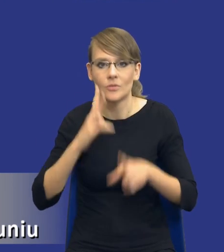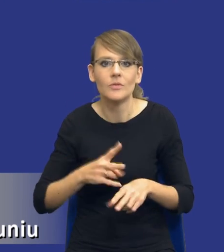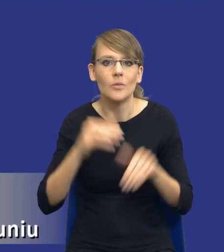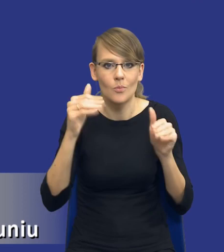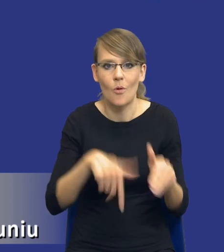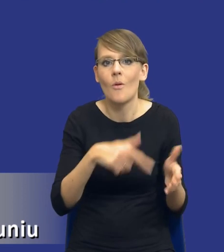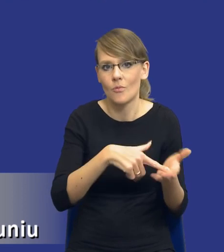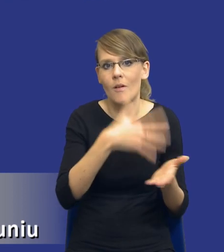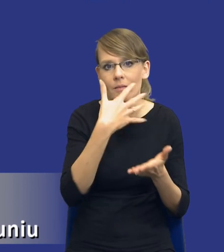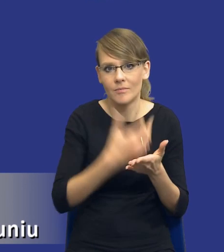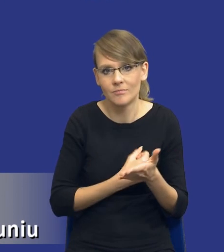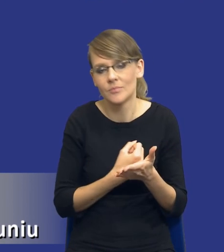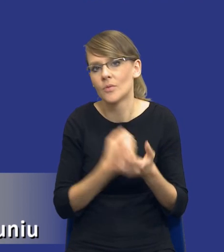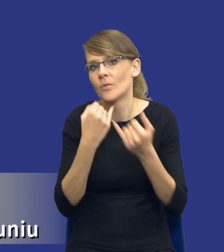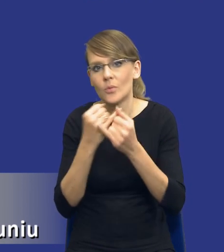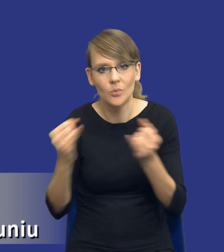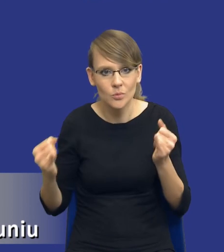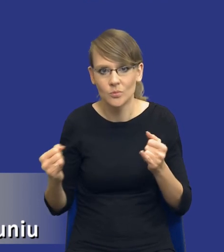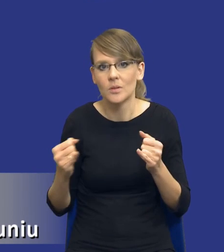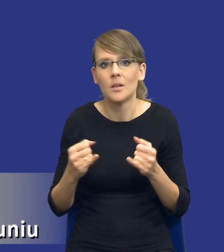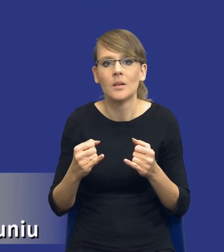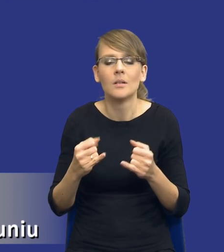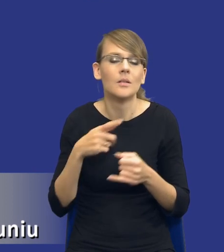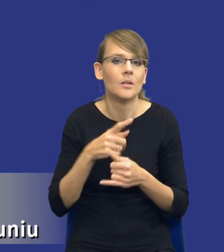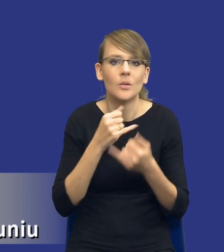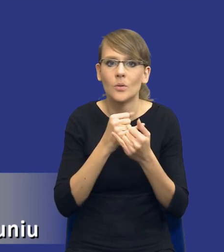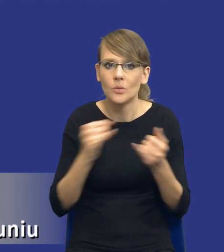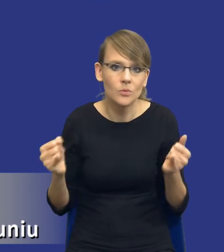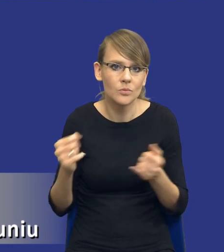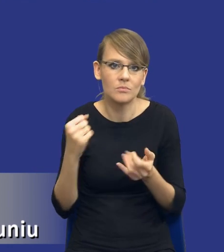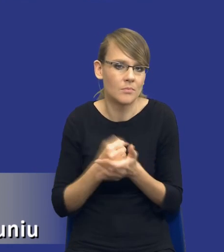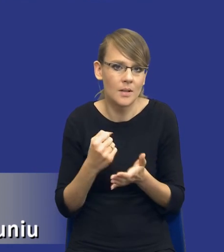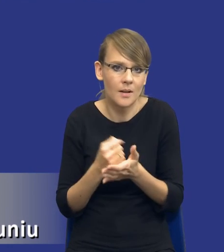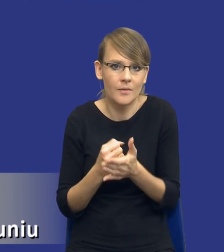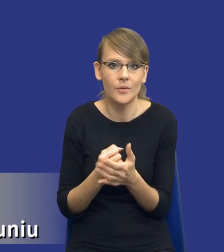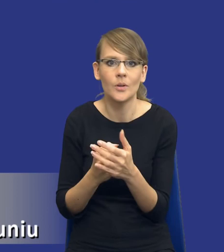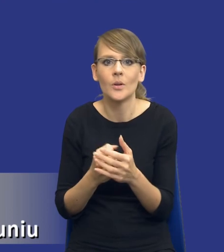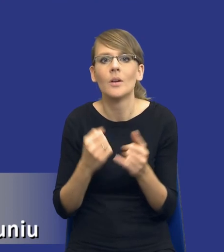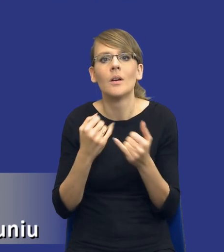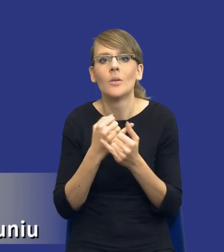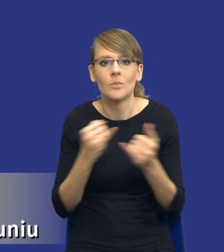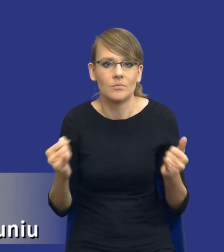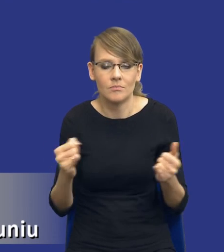zastosować do różnego rodzaju, do różnego rodzaju postępowań, do różnego rodzaju przedmiotów o udzielanie zamówień.